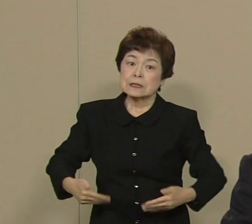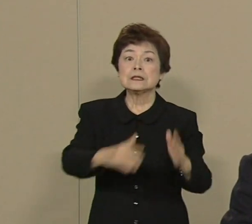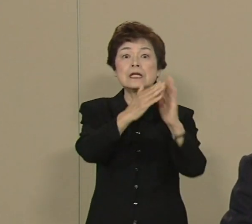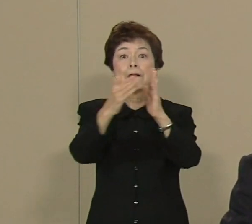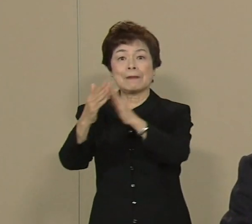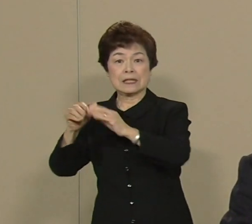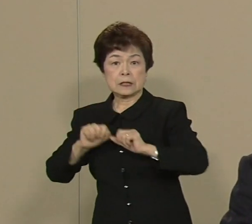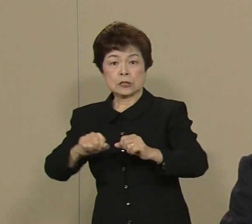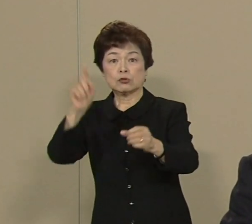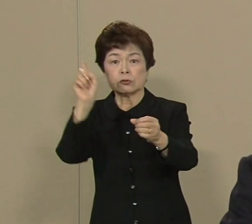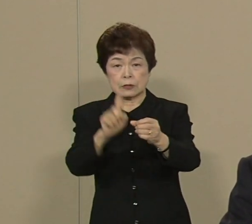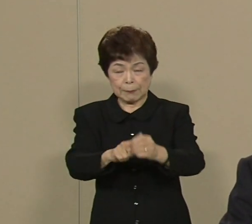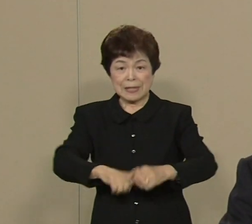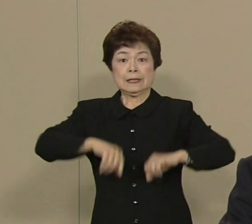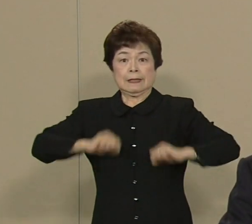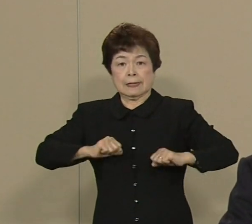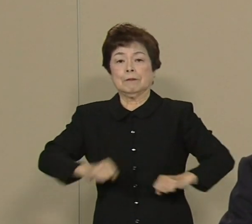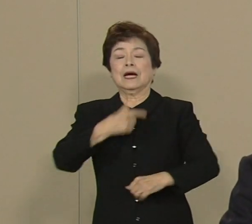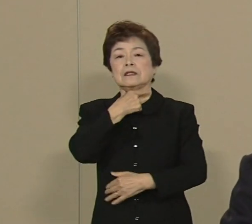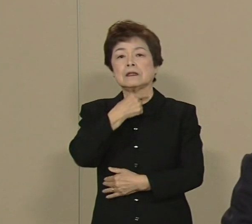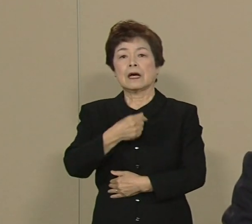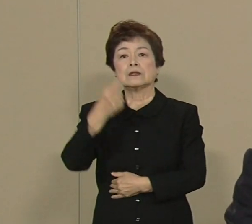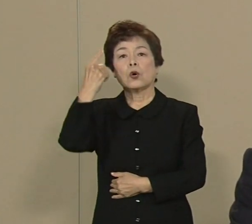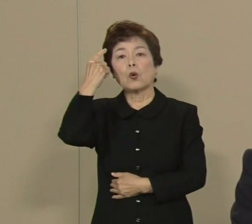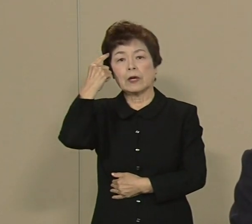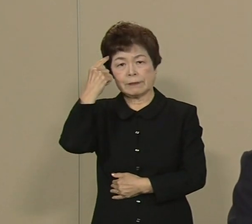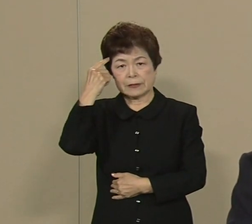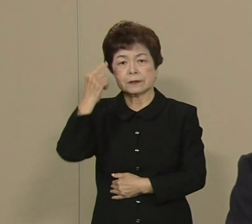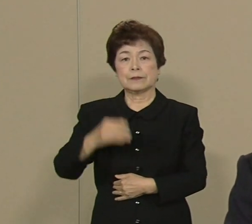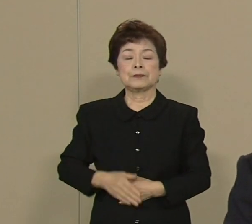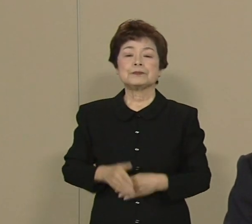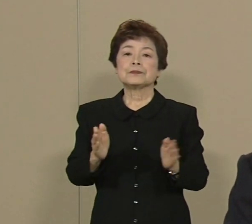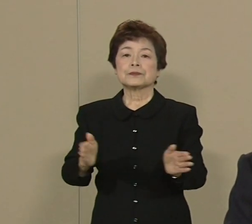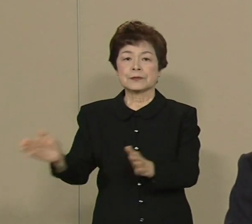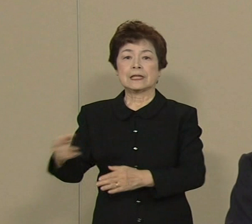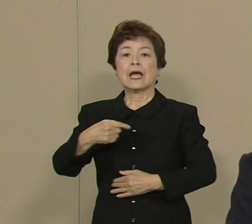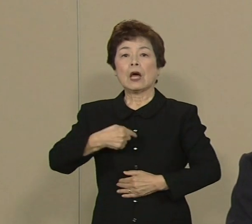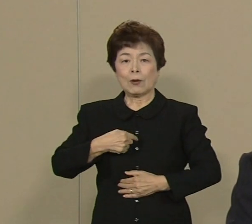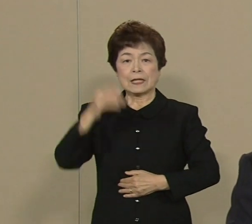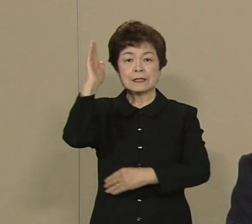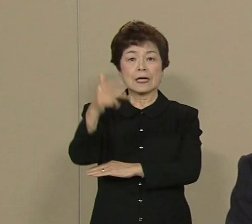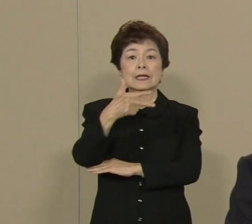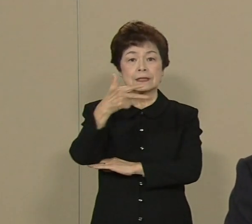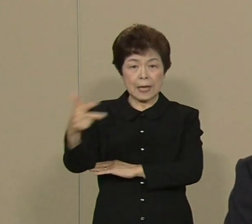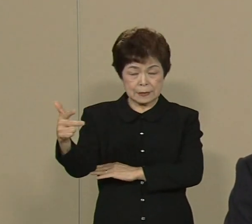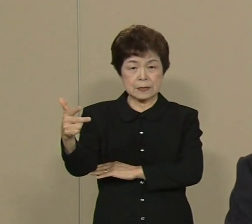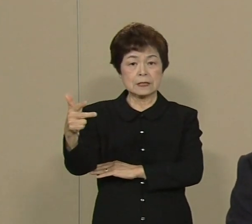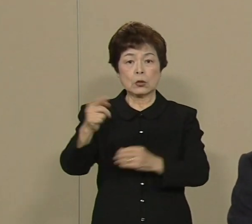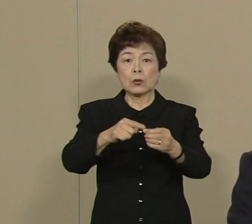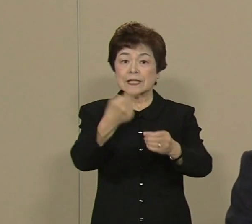全力を挙げたいと思っております さて私の政治の原点は 実は母親の介護なんです